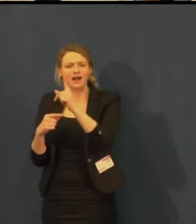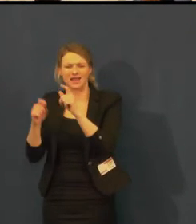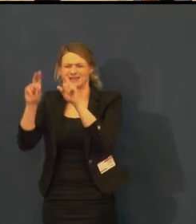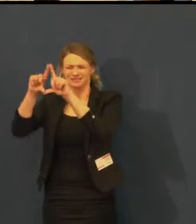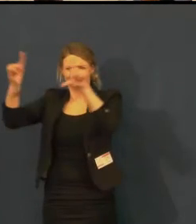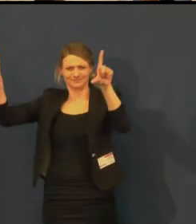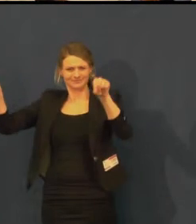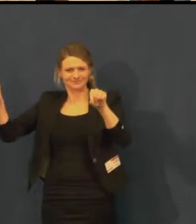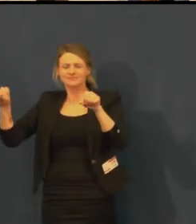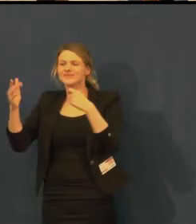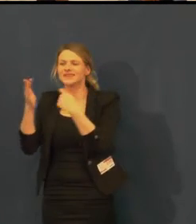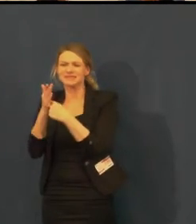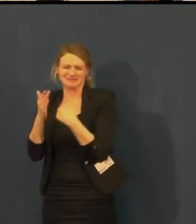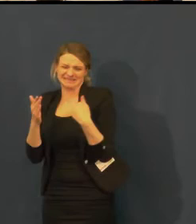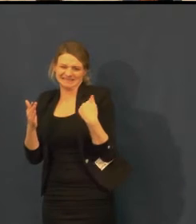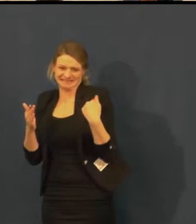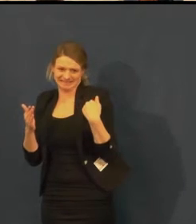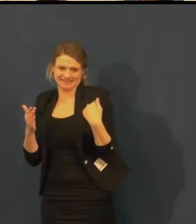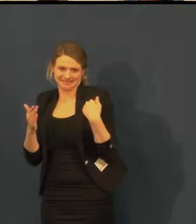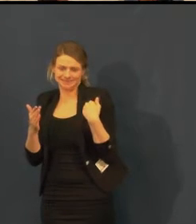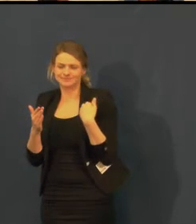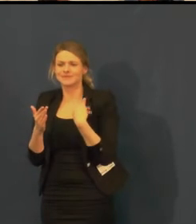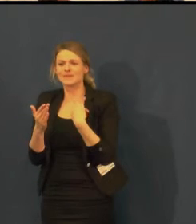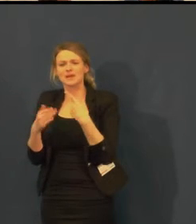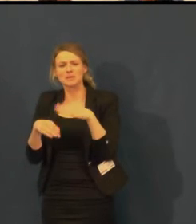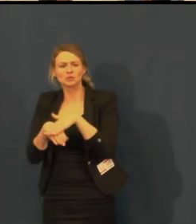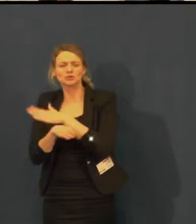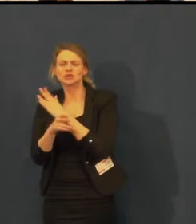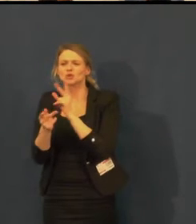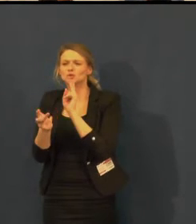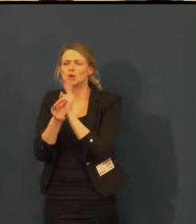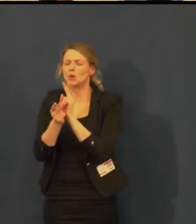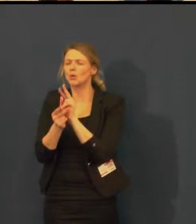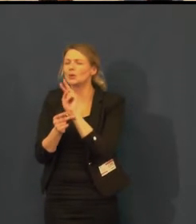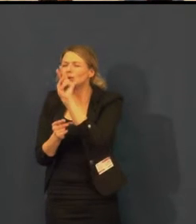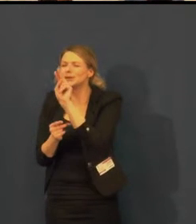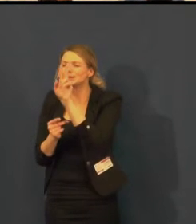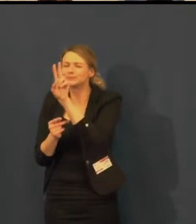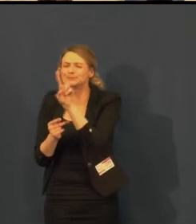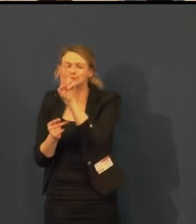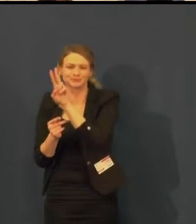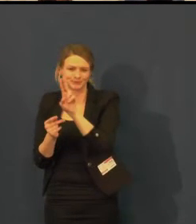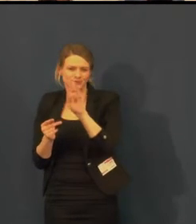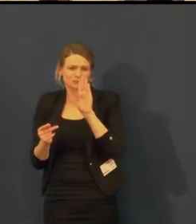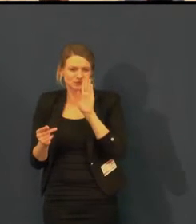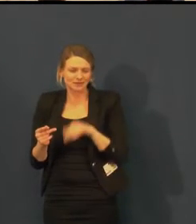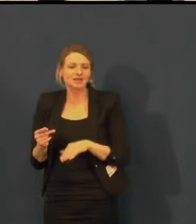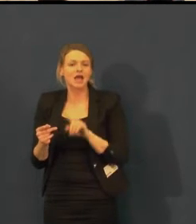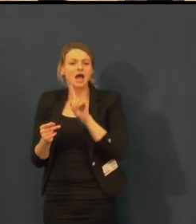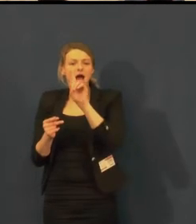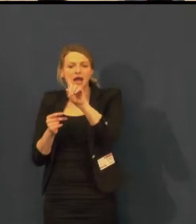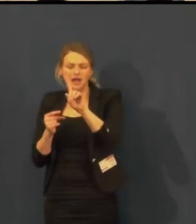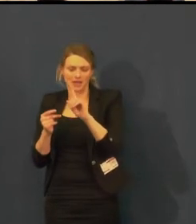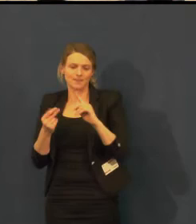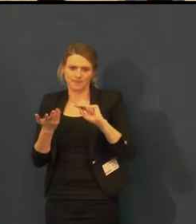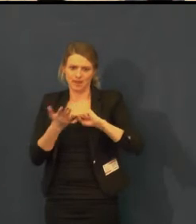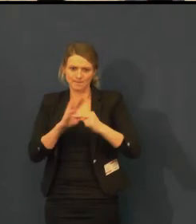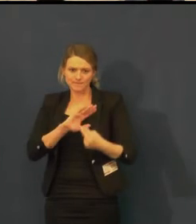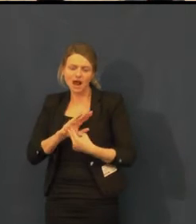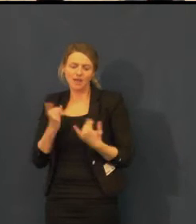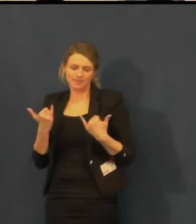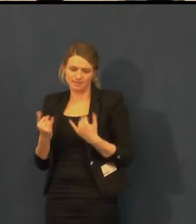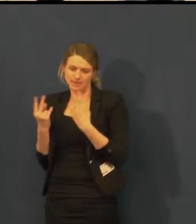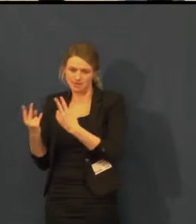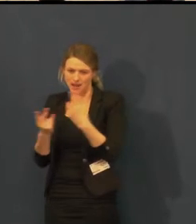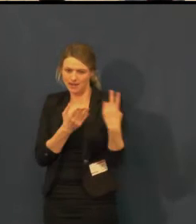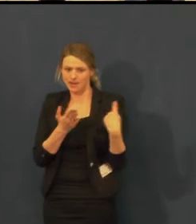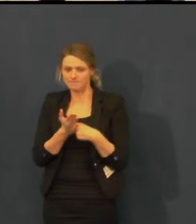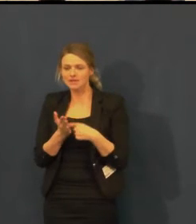podle kterých současná obrazovka hází tzv. scestné světlo.